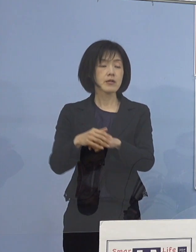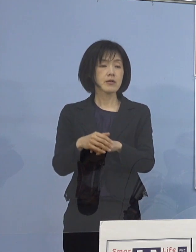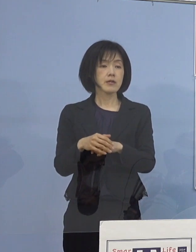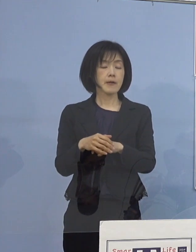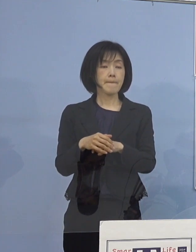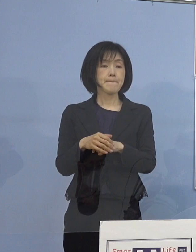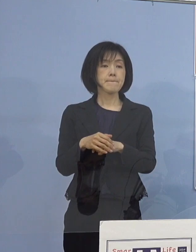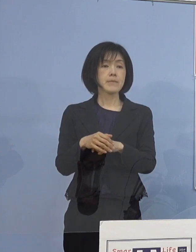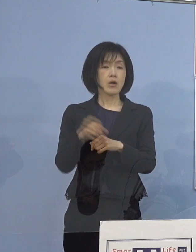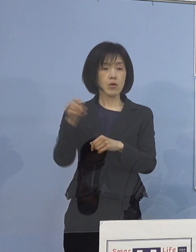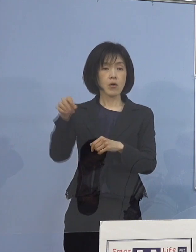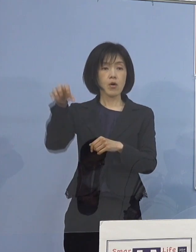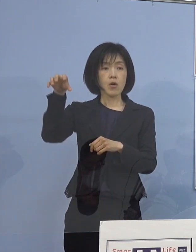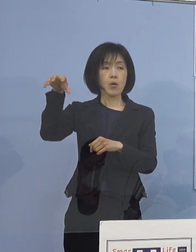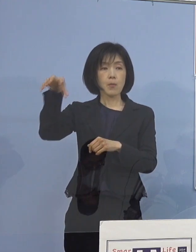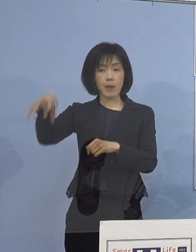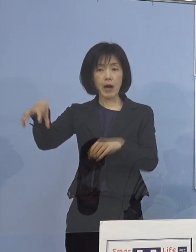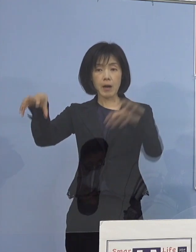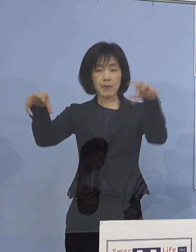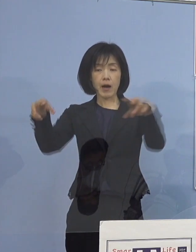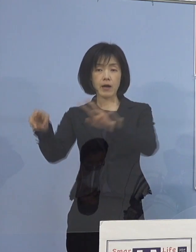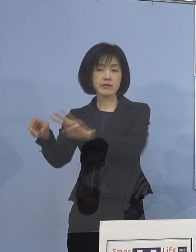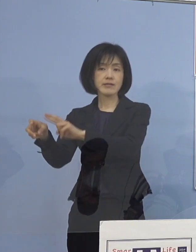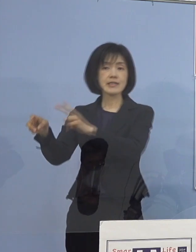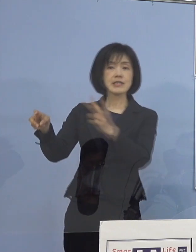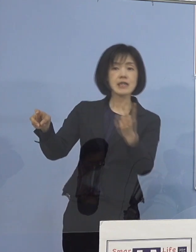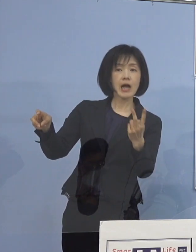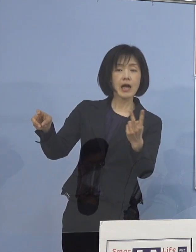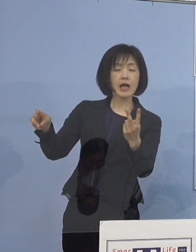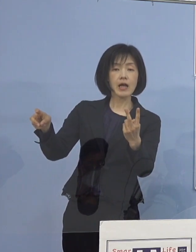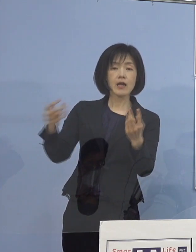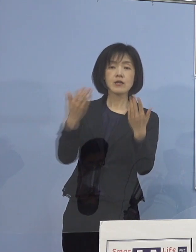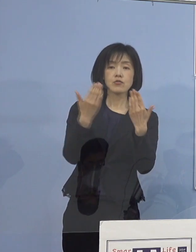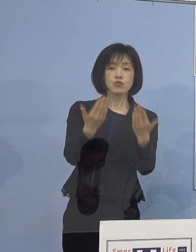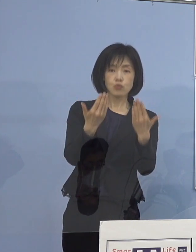やはり、その場面の切り替え 例えば業間、授業と授業の間